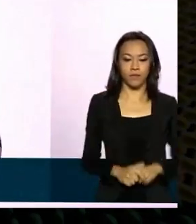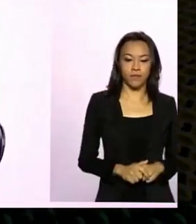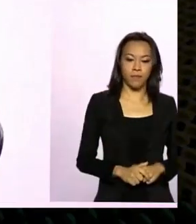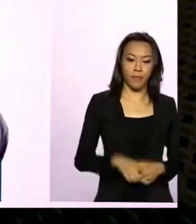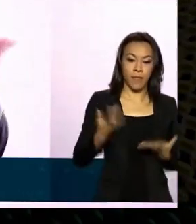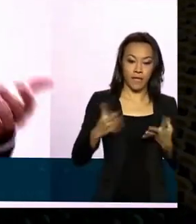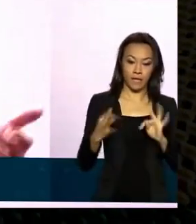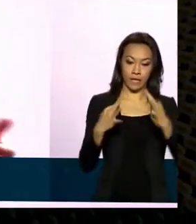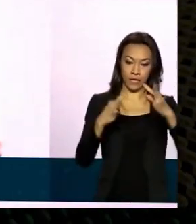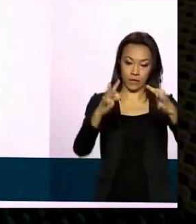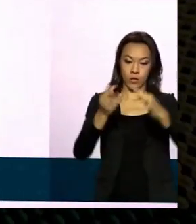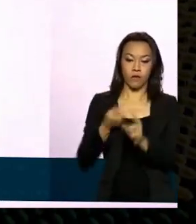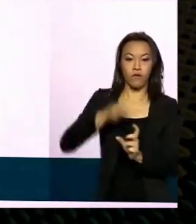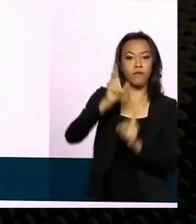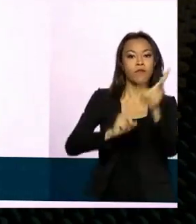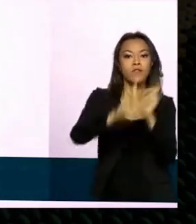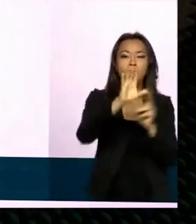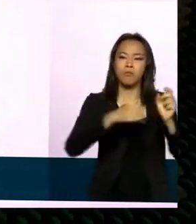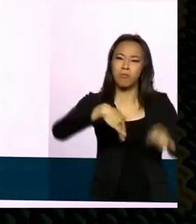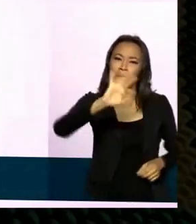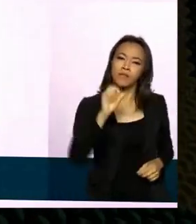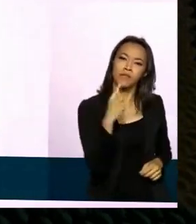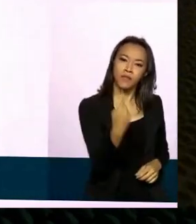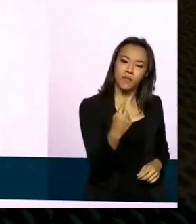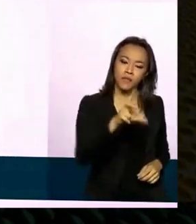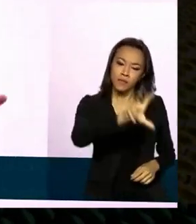mais de cento e cinquenta países do mundo. A base defesa